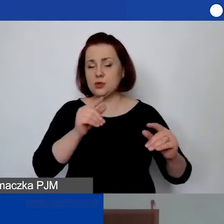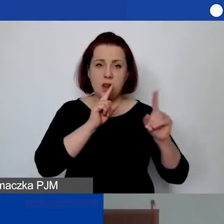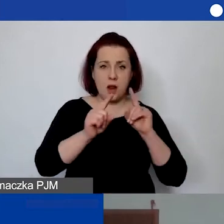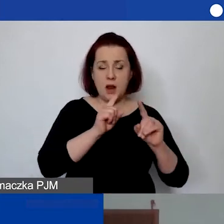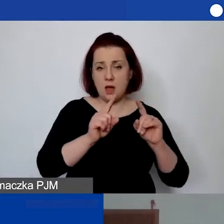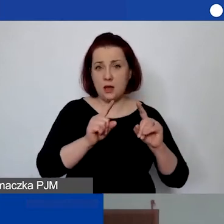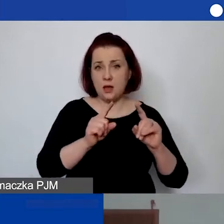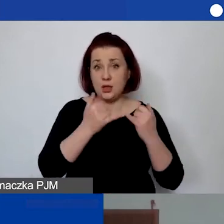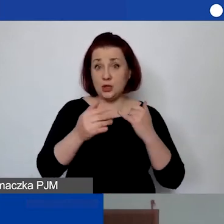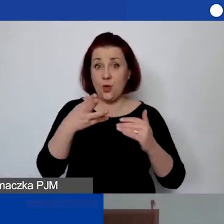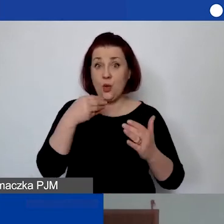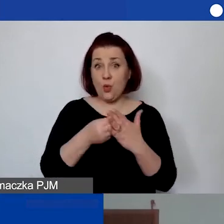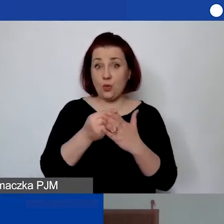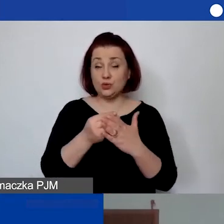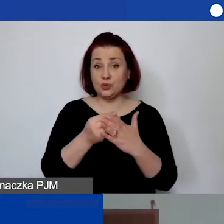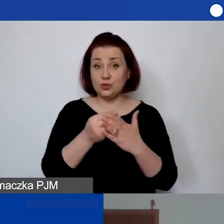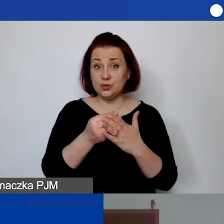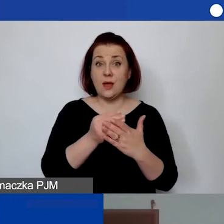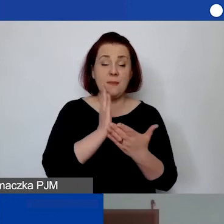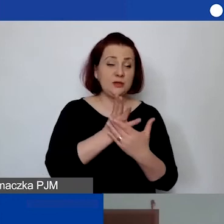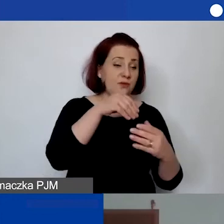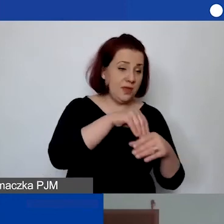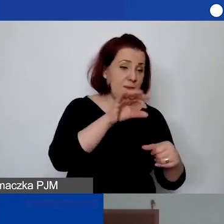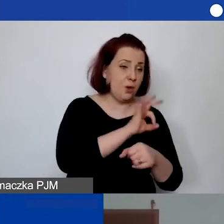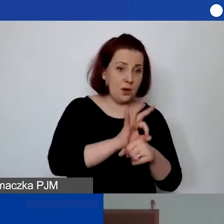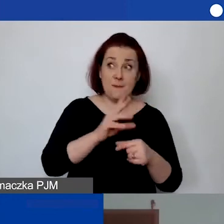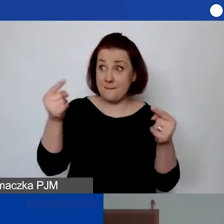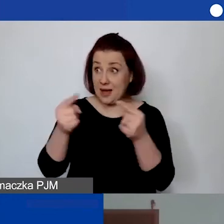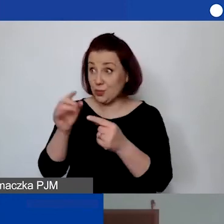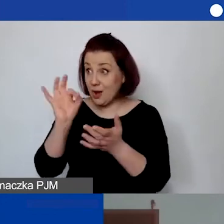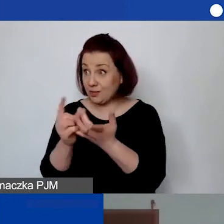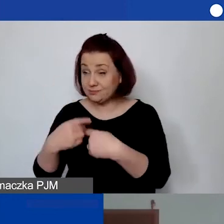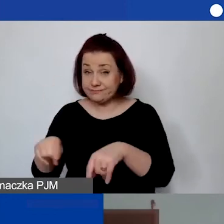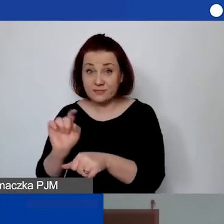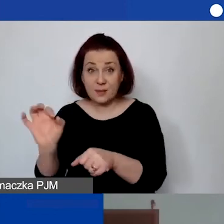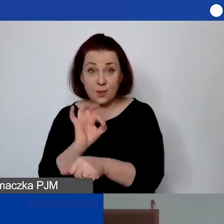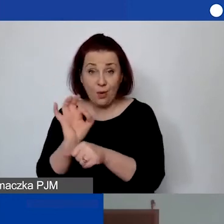jeżeli ten koszt przejdzie, projekt przejdzie i będzie uzasadniony, w jaki sposób go zabezpieczyć.